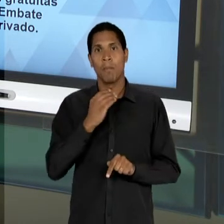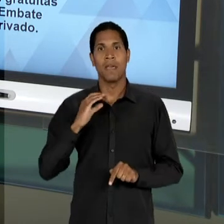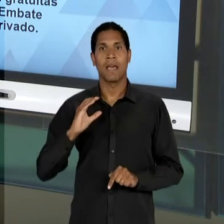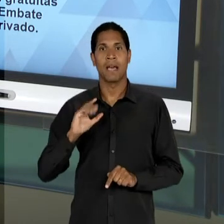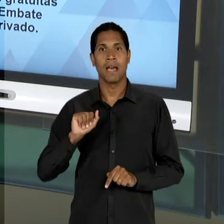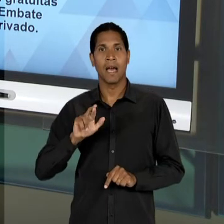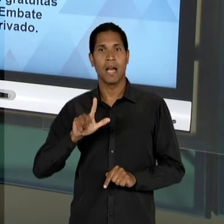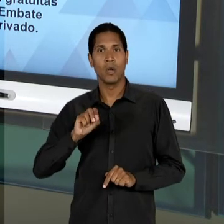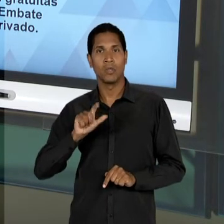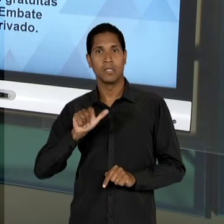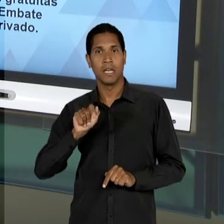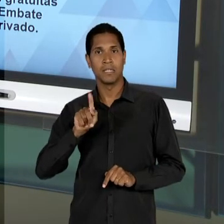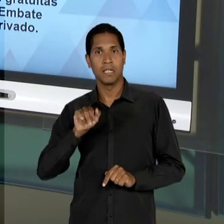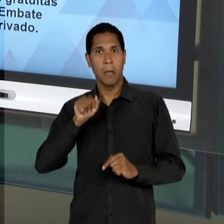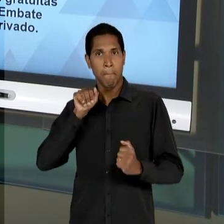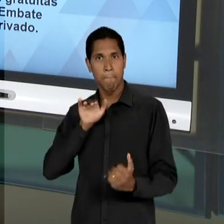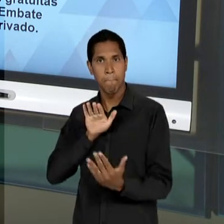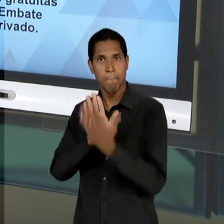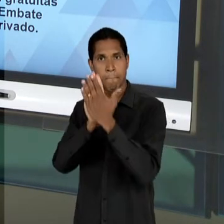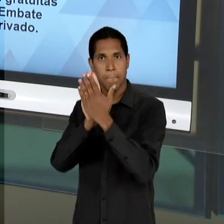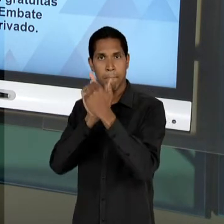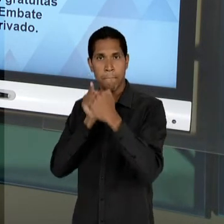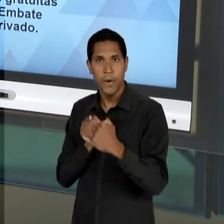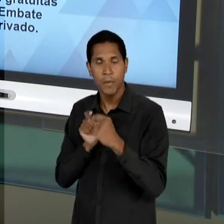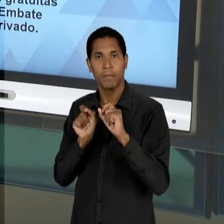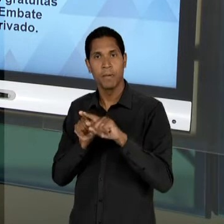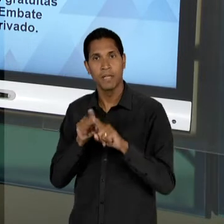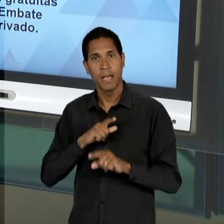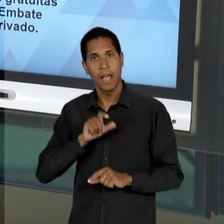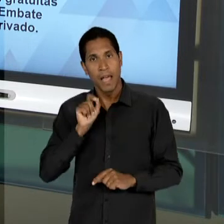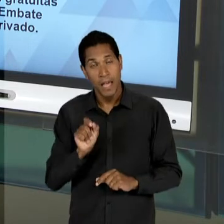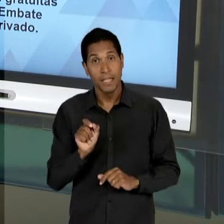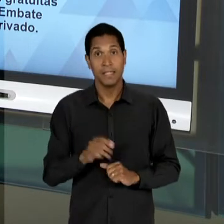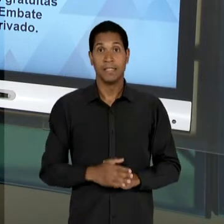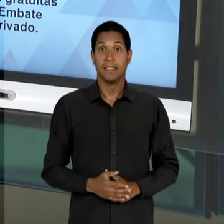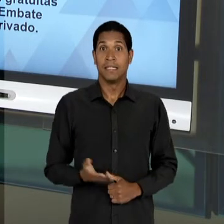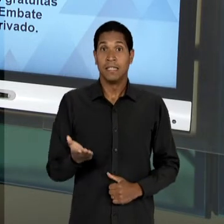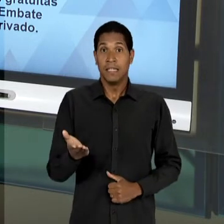CONTRA O GOVERNO VARGAS. E JÁ NO ÂMBITO DO